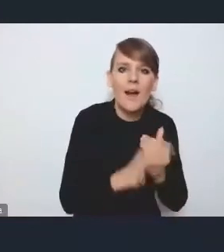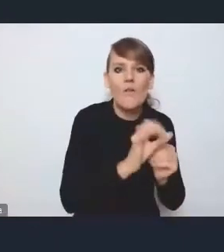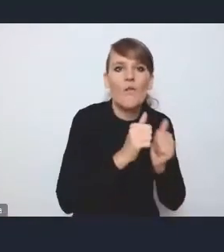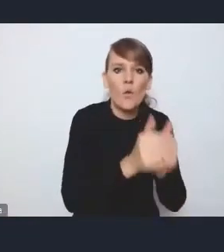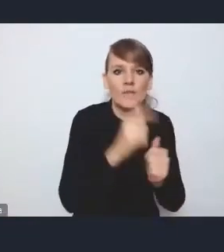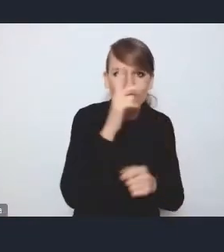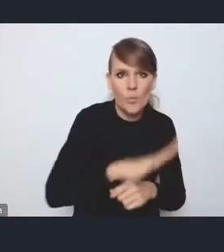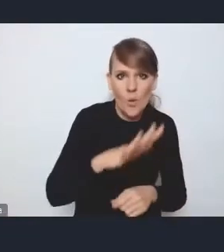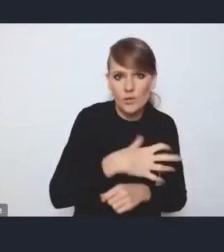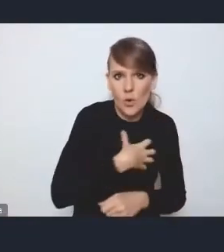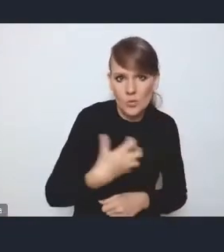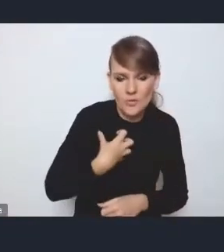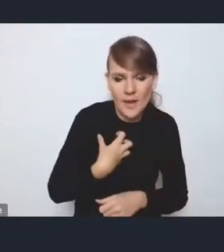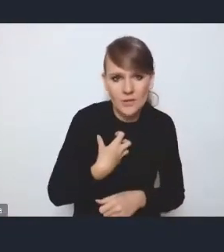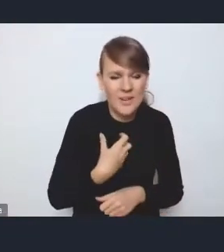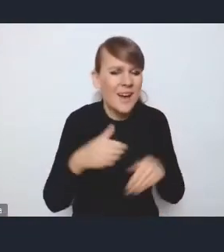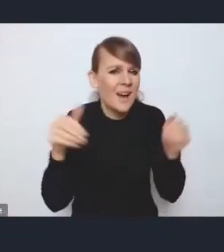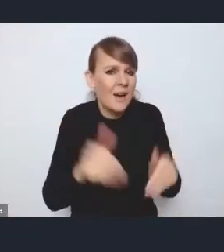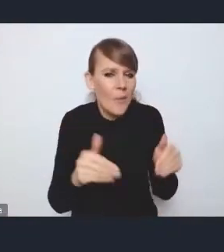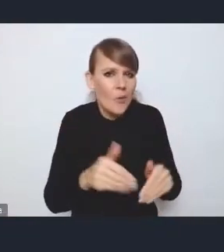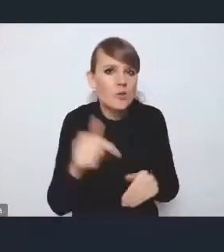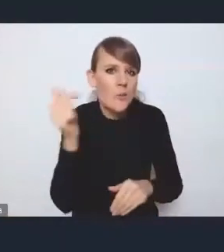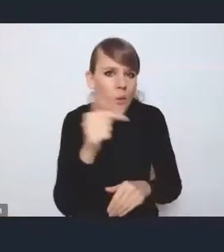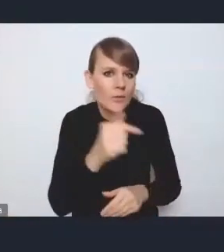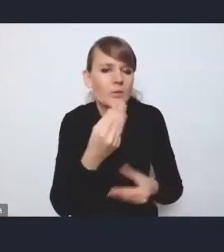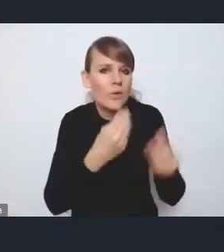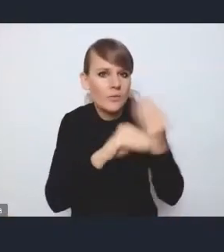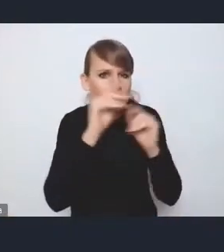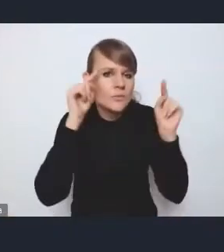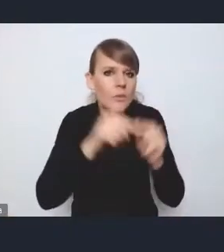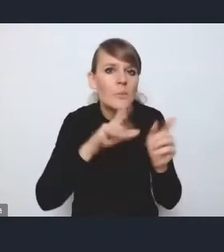Być może też powinien być położony szczególny nacisk na miasta regionalne i subregionalne,